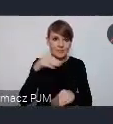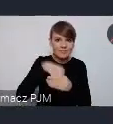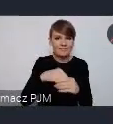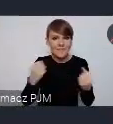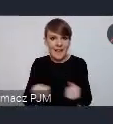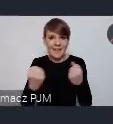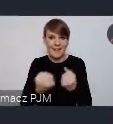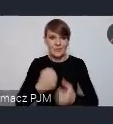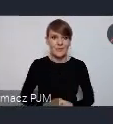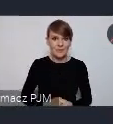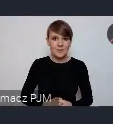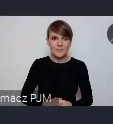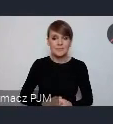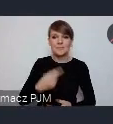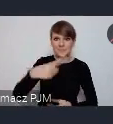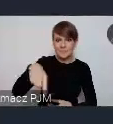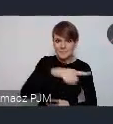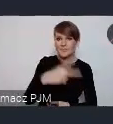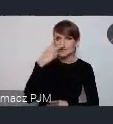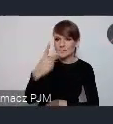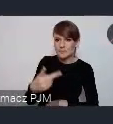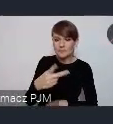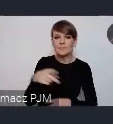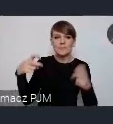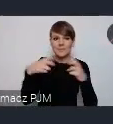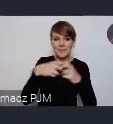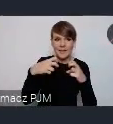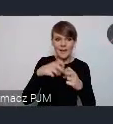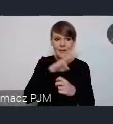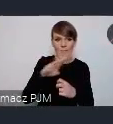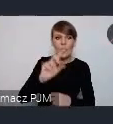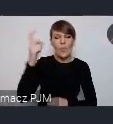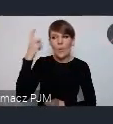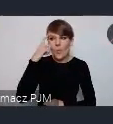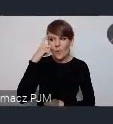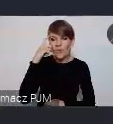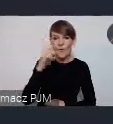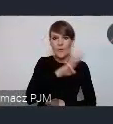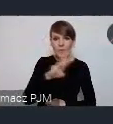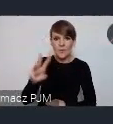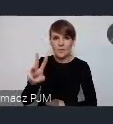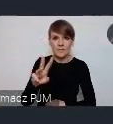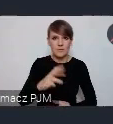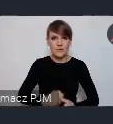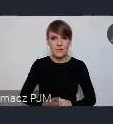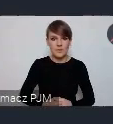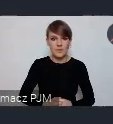Tutaj państwo widzą właśnie strony internetowe, przede wszystkim główna strona właśnie oficjalna strona WUF-u